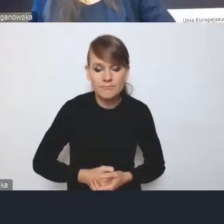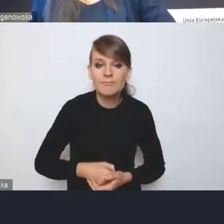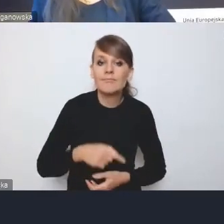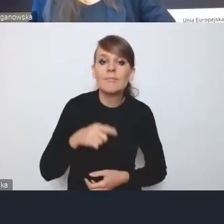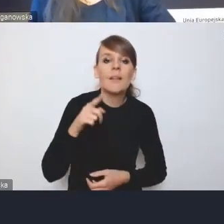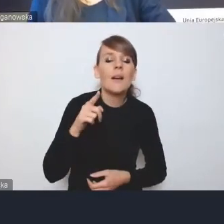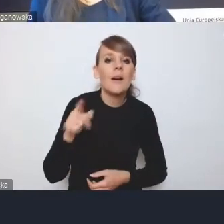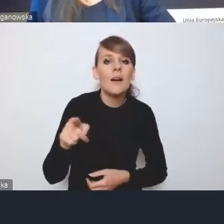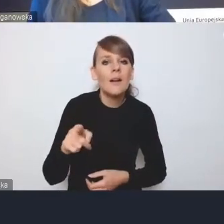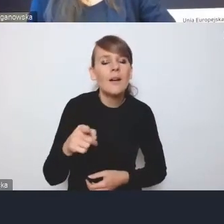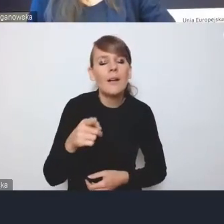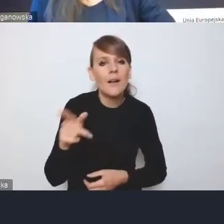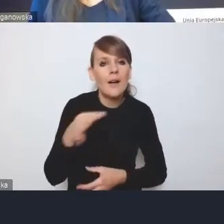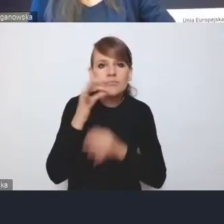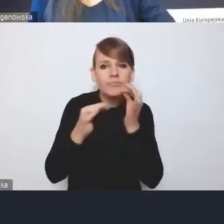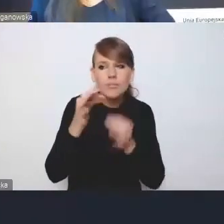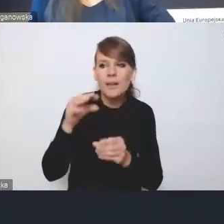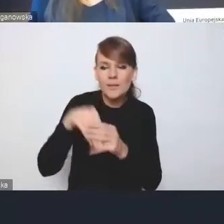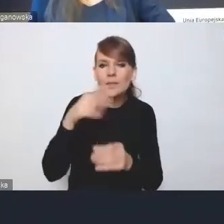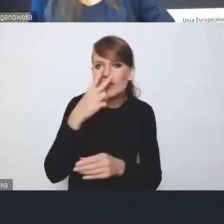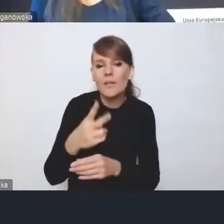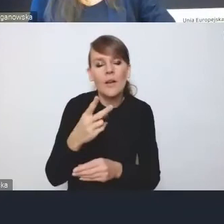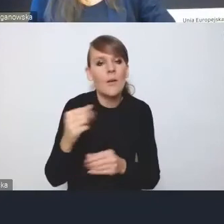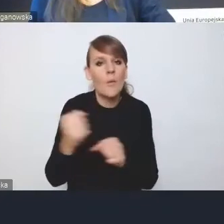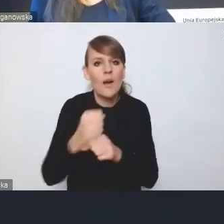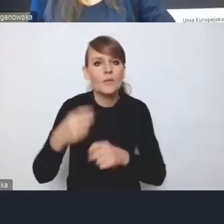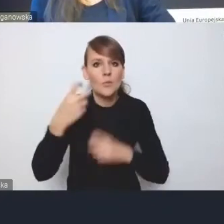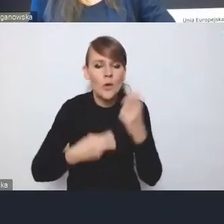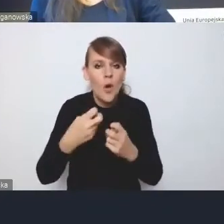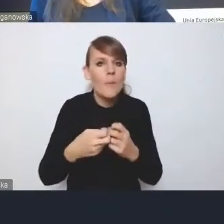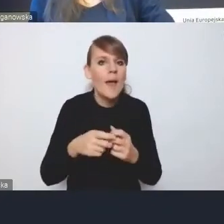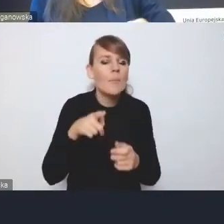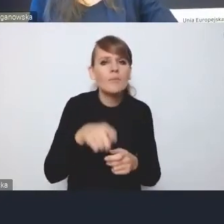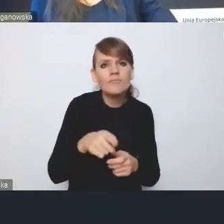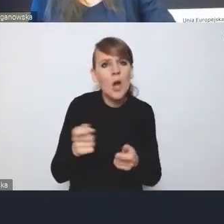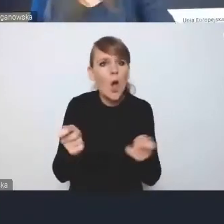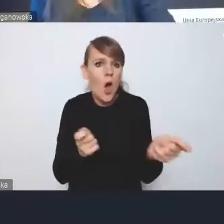to jest kwestia koordynacji działań różnych aktorów